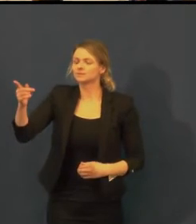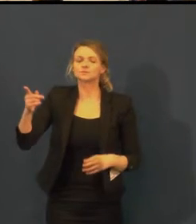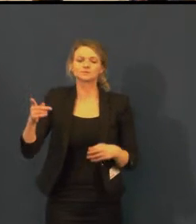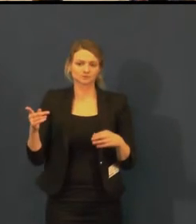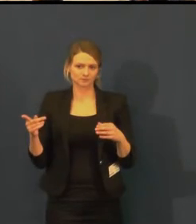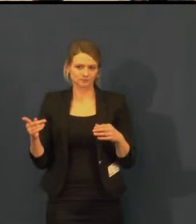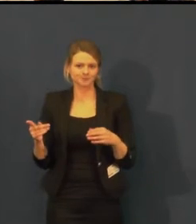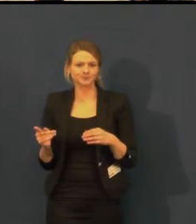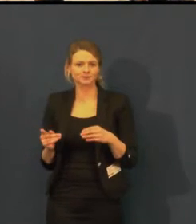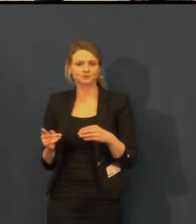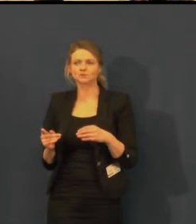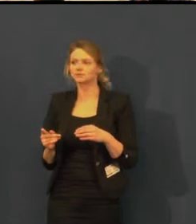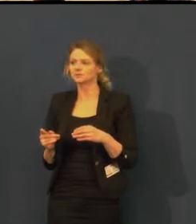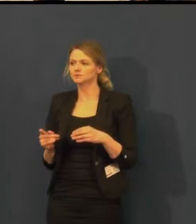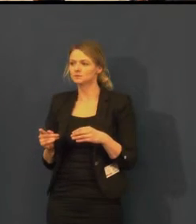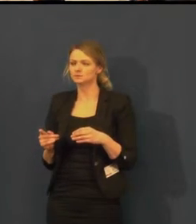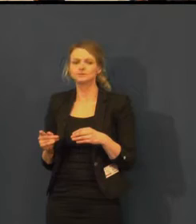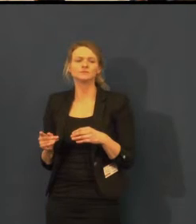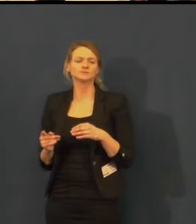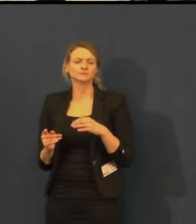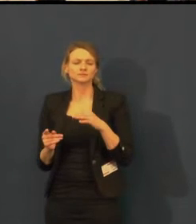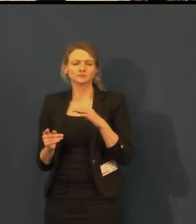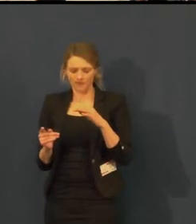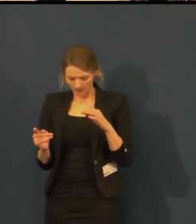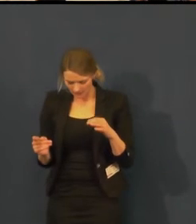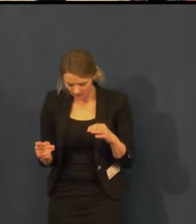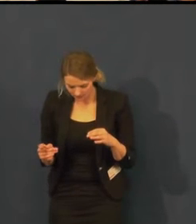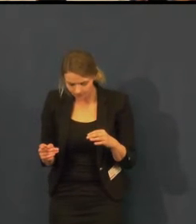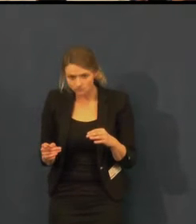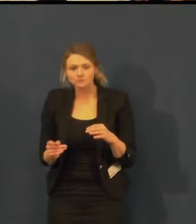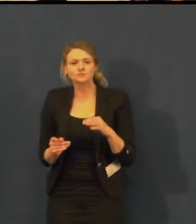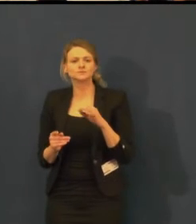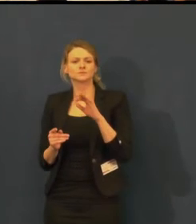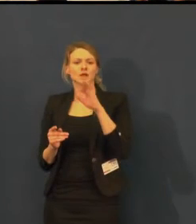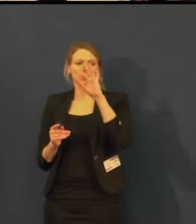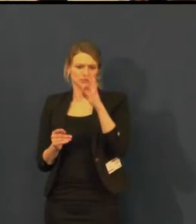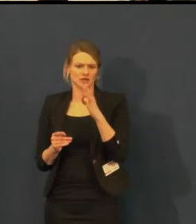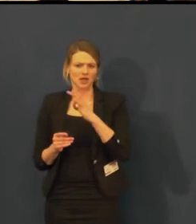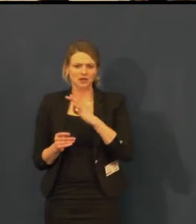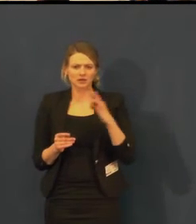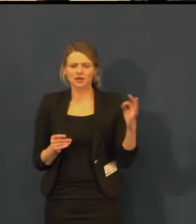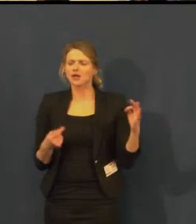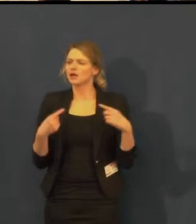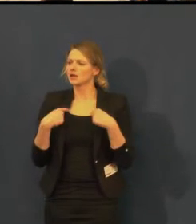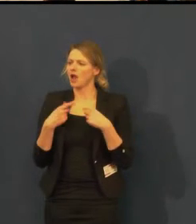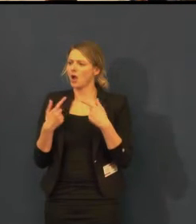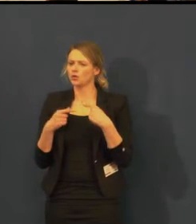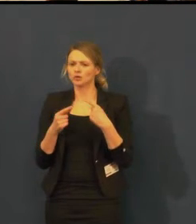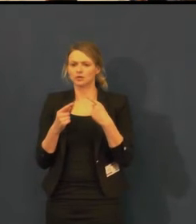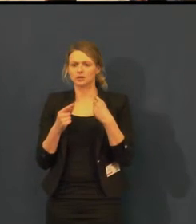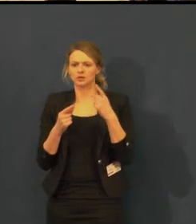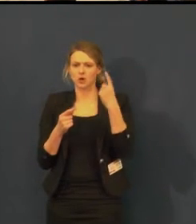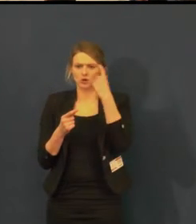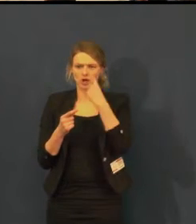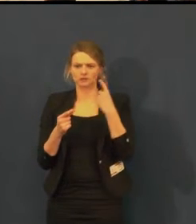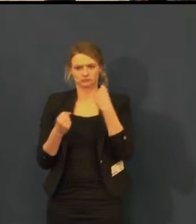Dobrý den, já jsem ten provozovatel Kochlear.cz.